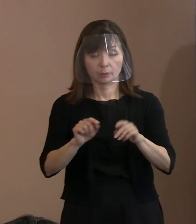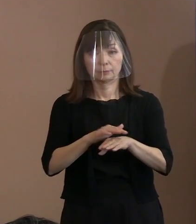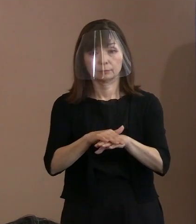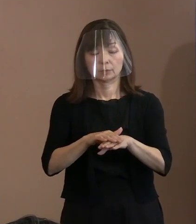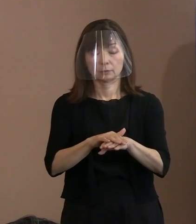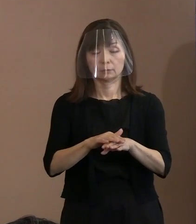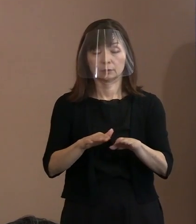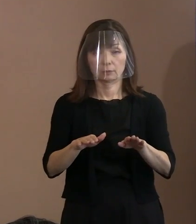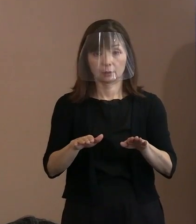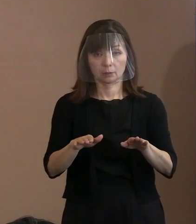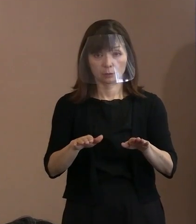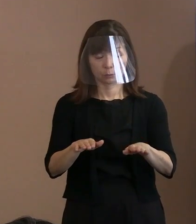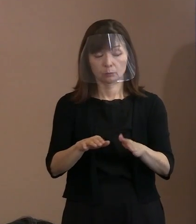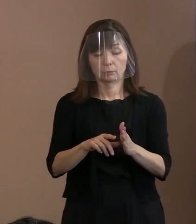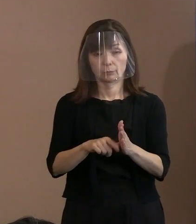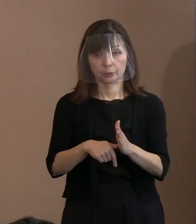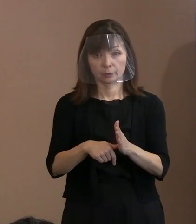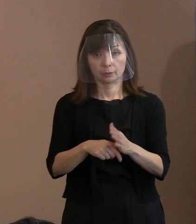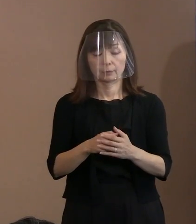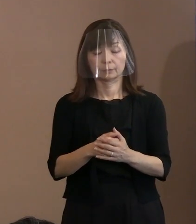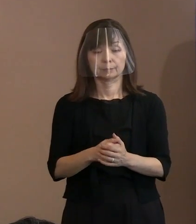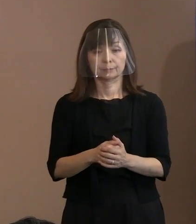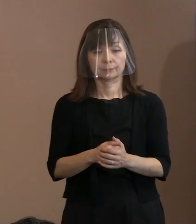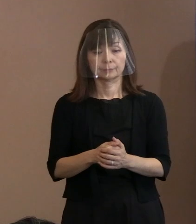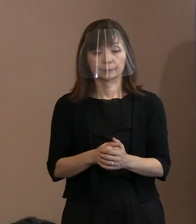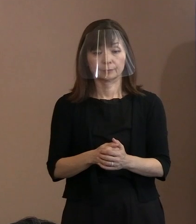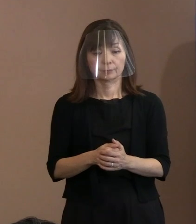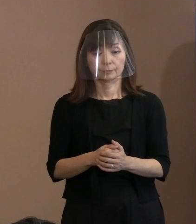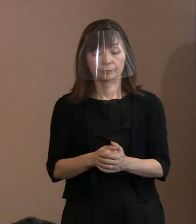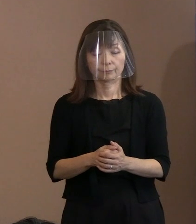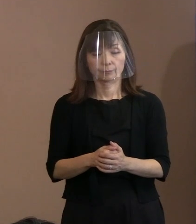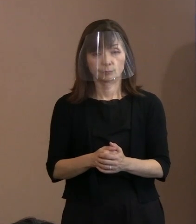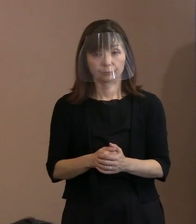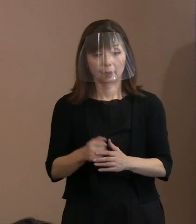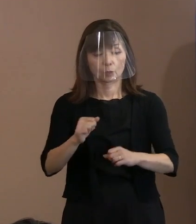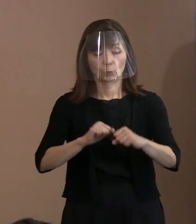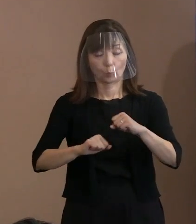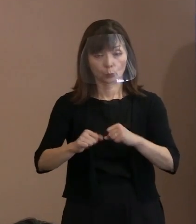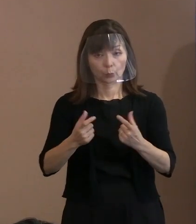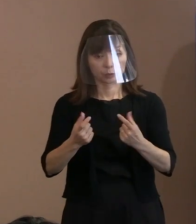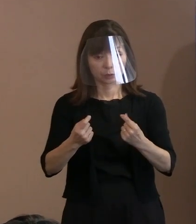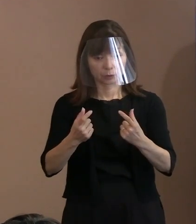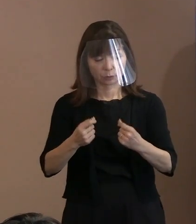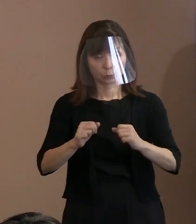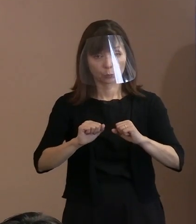今言ったような動きをしっかりとして､ 支えるといいますか､